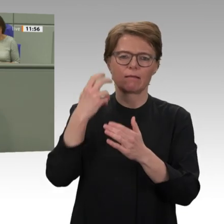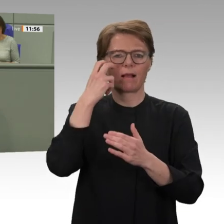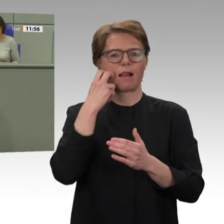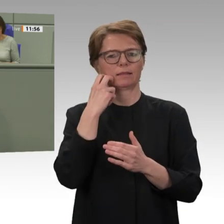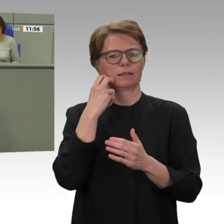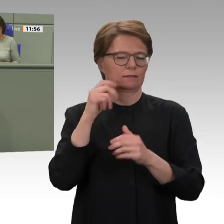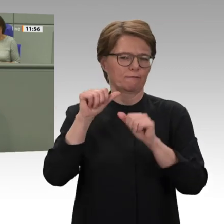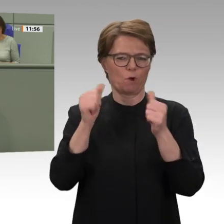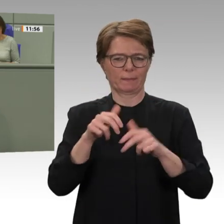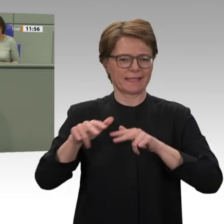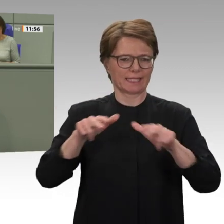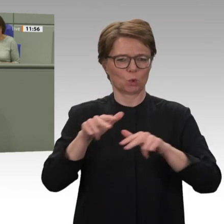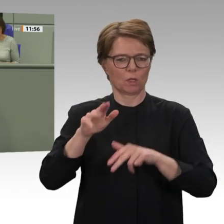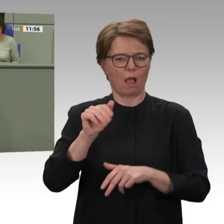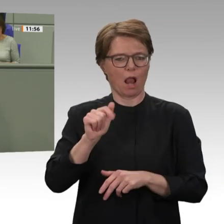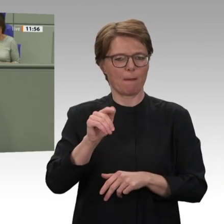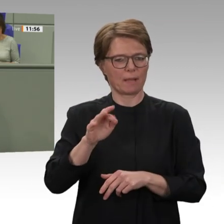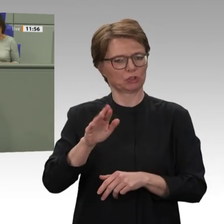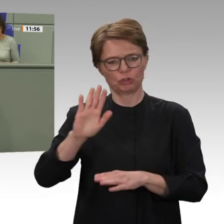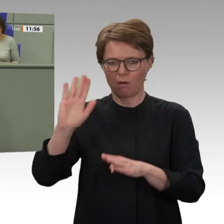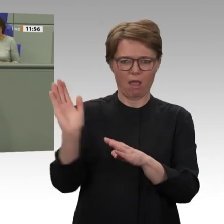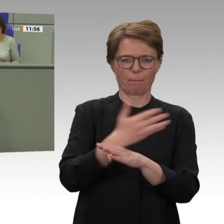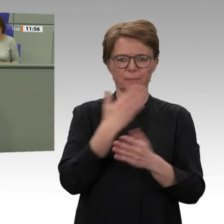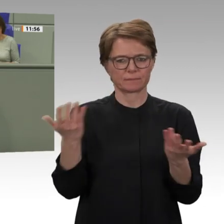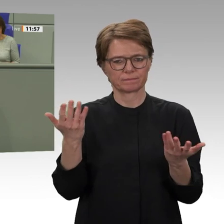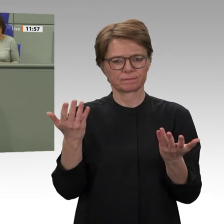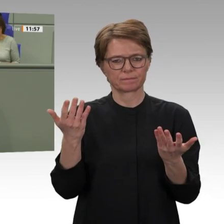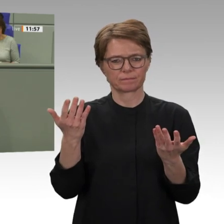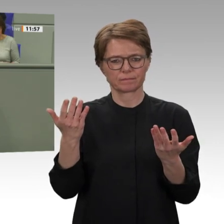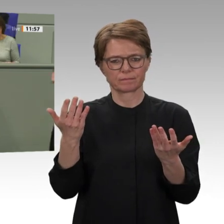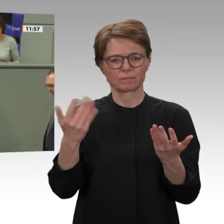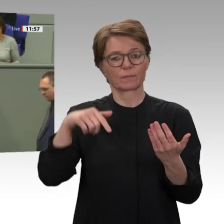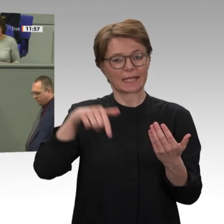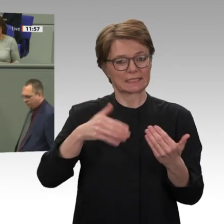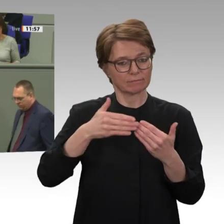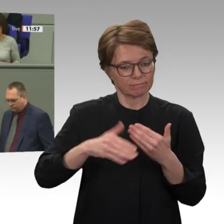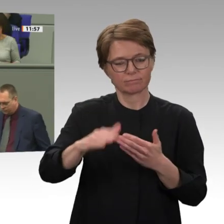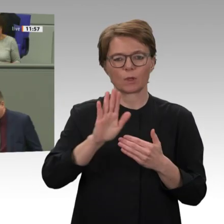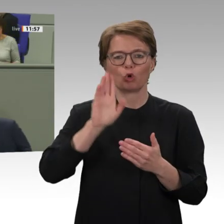beschlossen, Baschir an den Internationalen Strafgerichtshof auszuliefern. Das ist ein